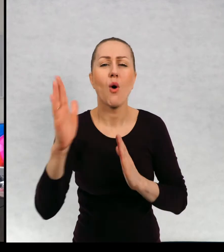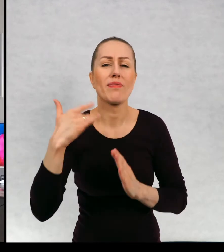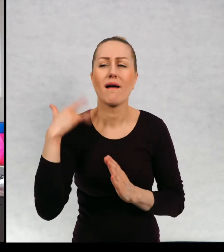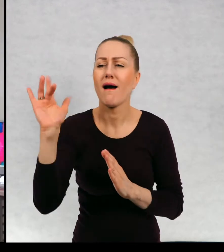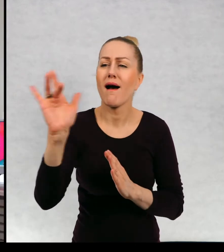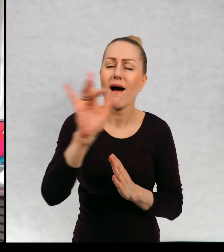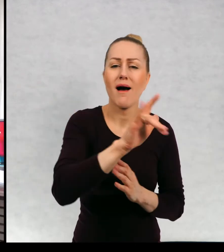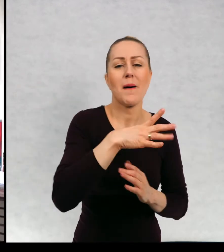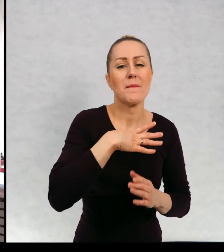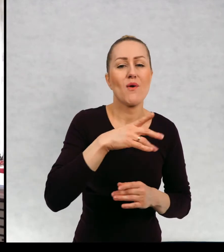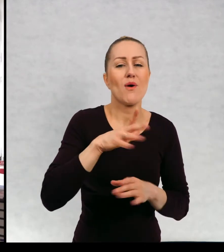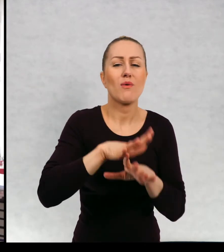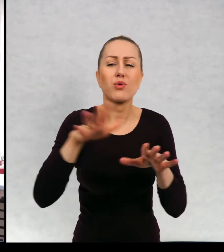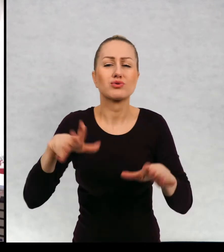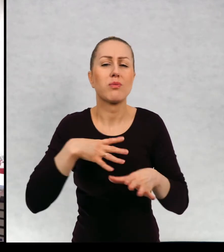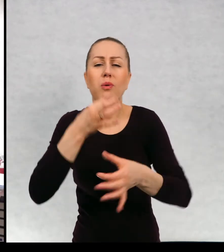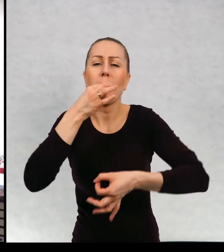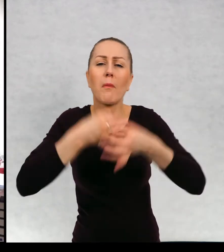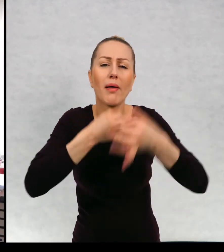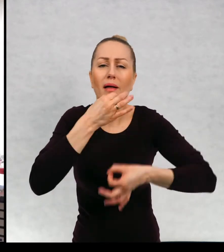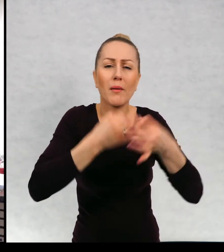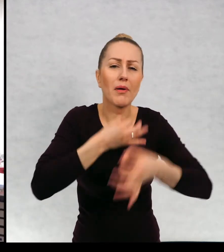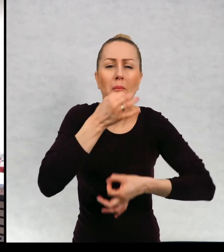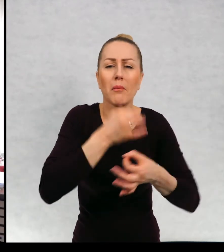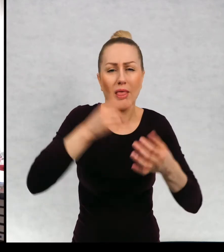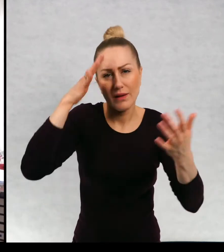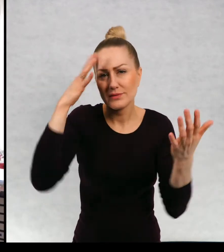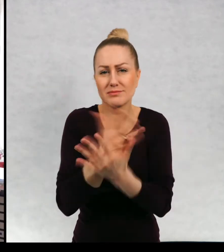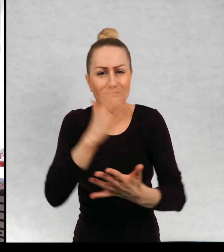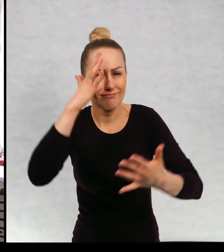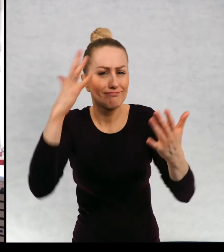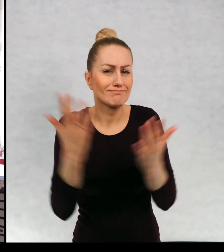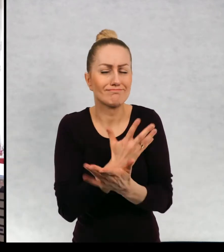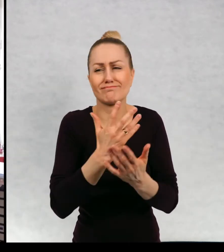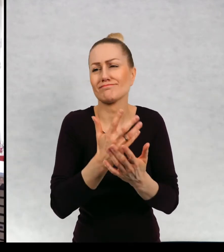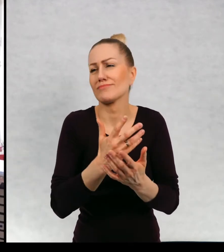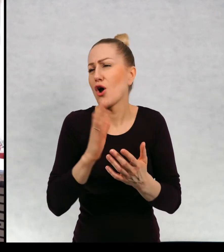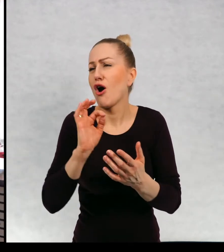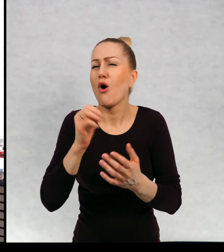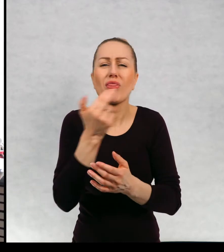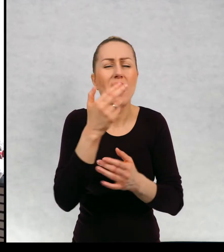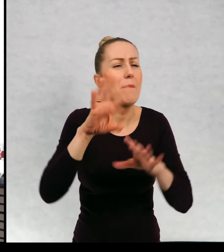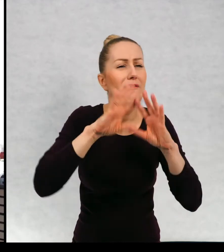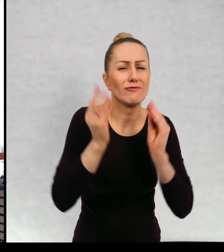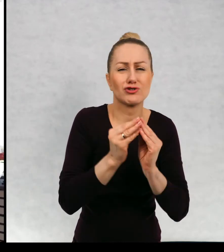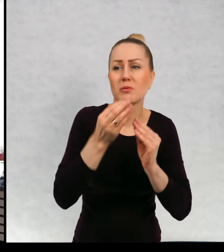Było mnóstwo pytań spontanicznych dosłownie o wszystko o to czy